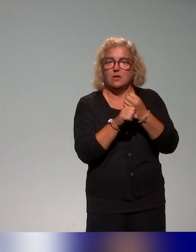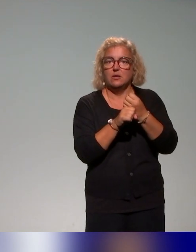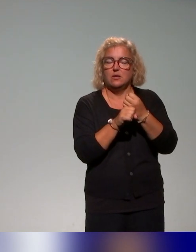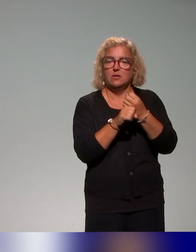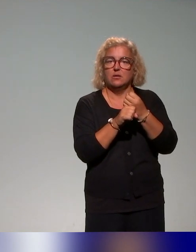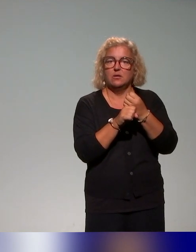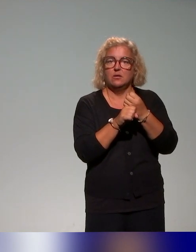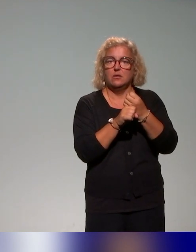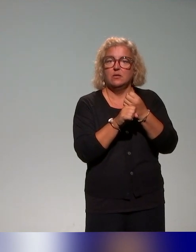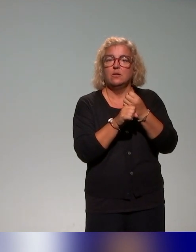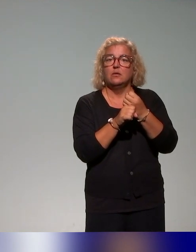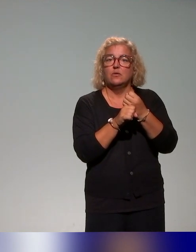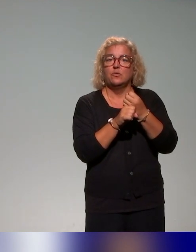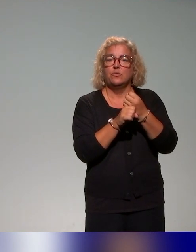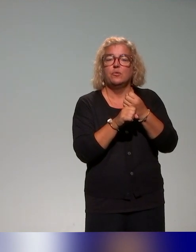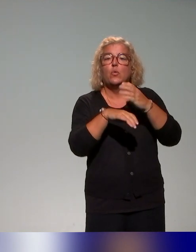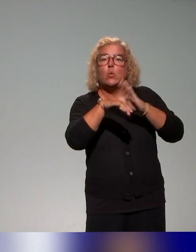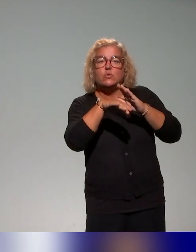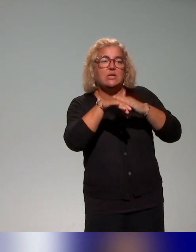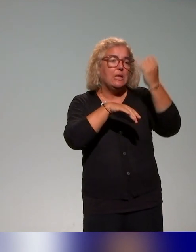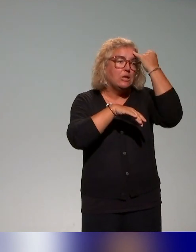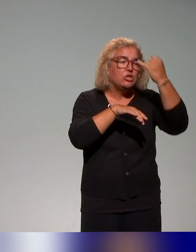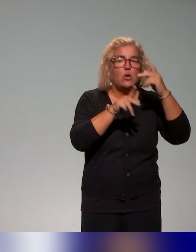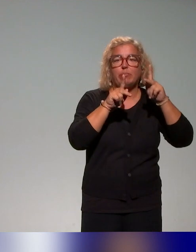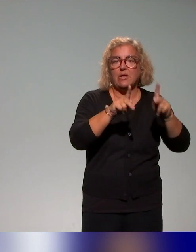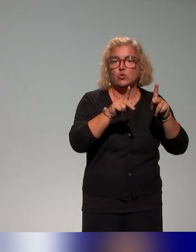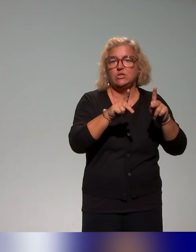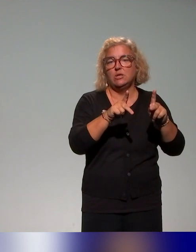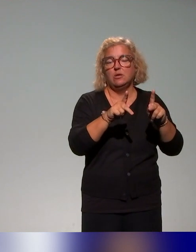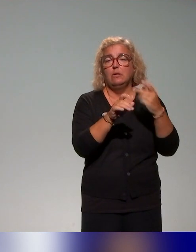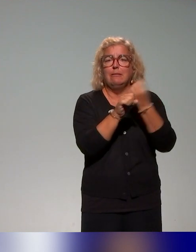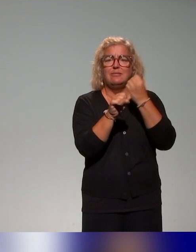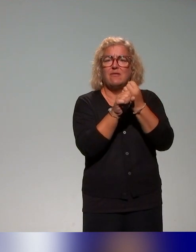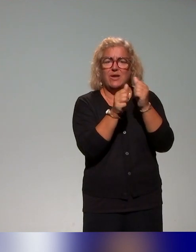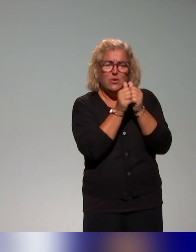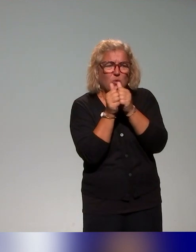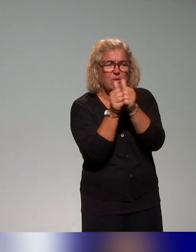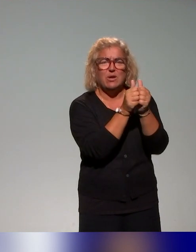établissements du consortium, donc conseillers et ingénieurs pédagogiques. Donc, c'est un travail collaboratif de cinq conseillers et ingénieurs